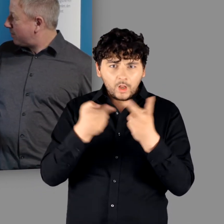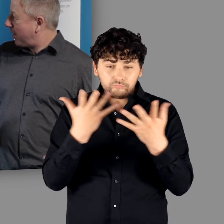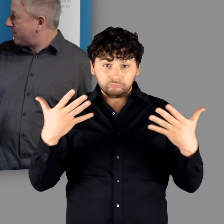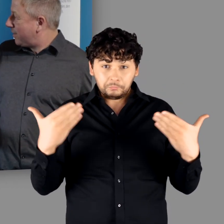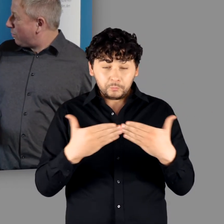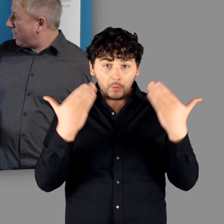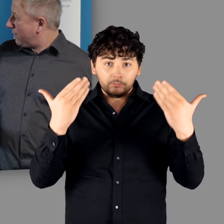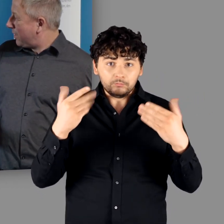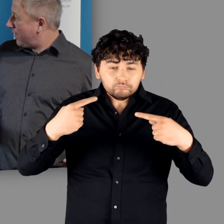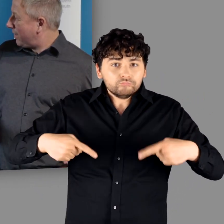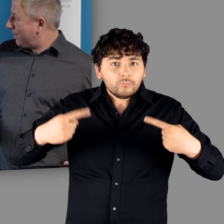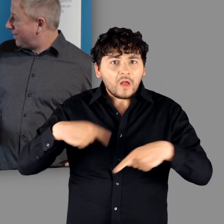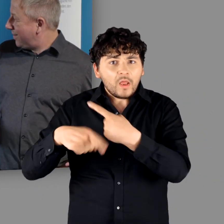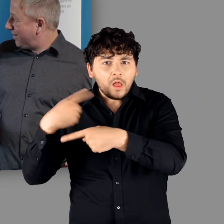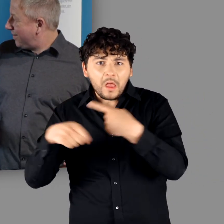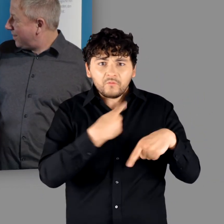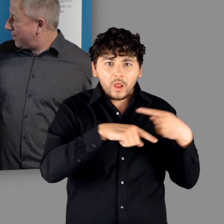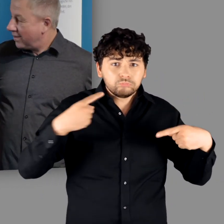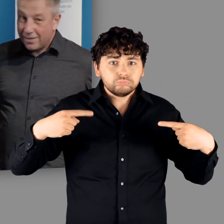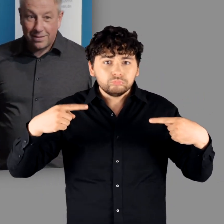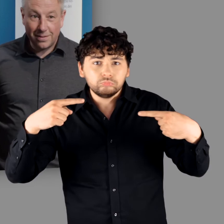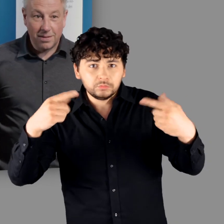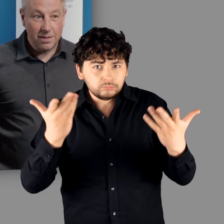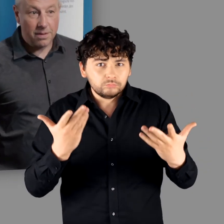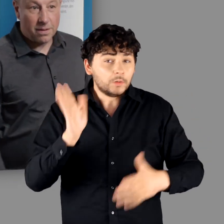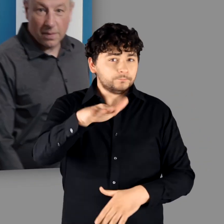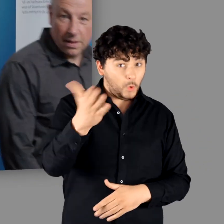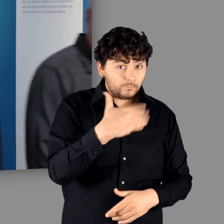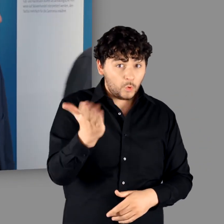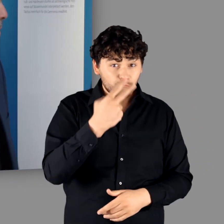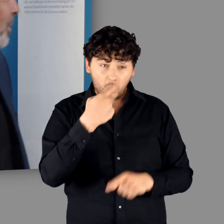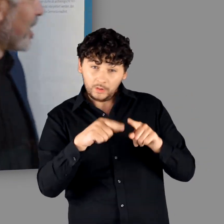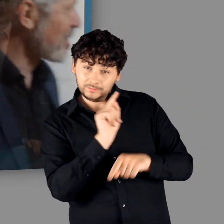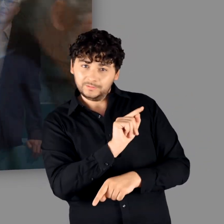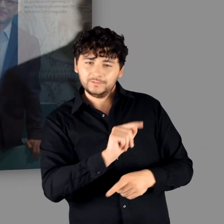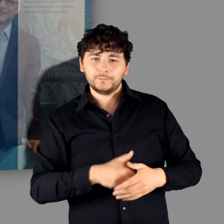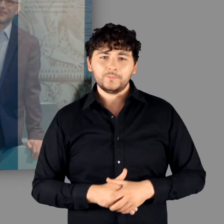Das existierte so lange nebeneinanderher." - "Genau. Das haben wir drüben in dem Lebensbild"